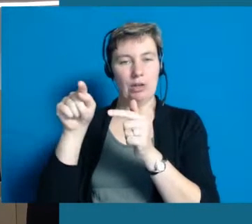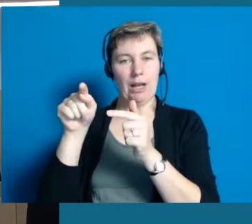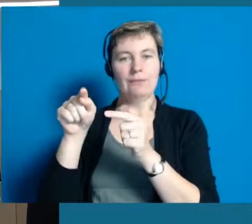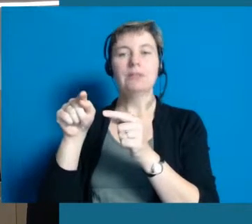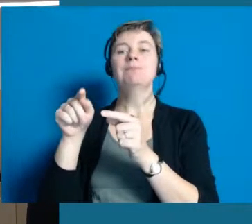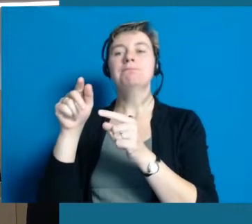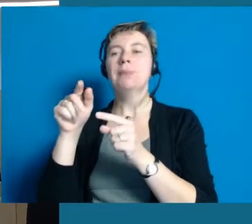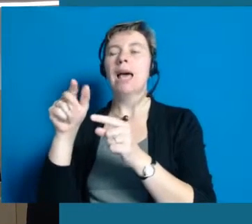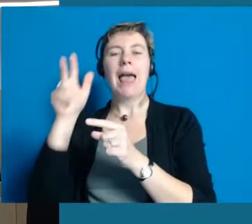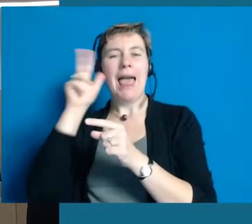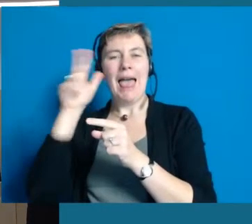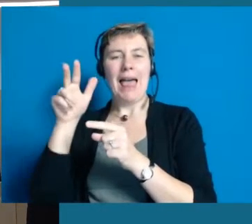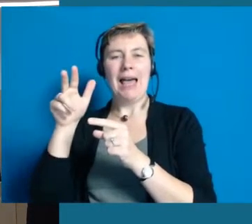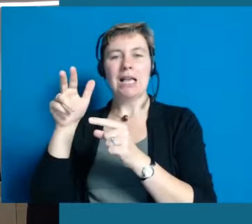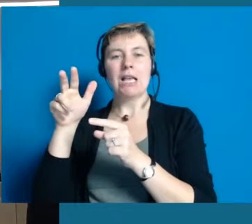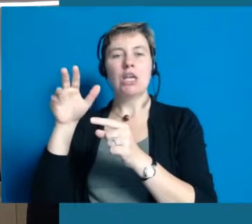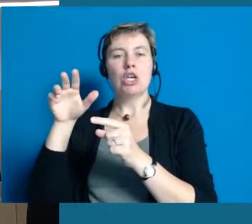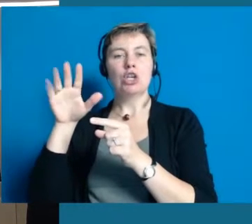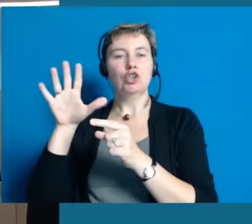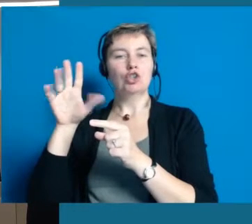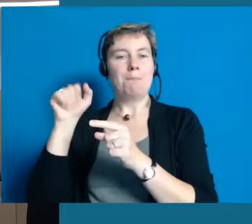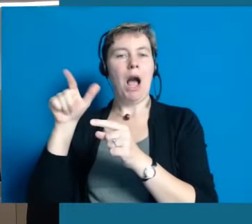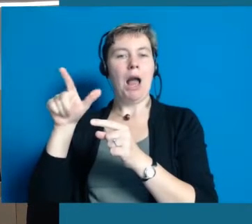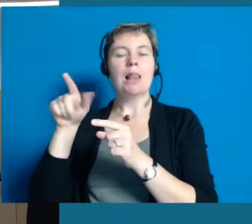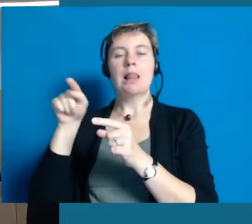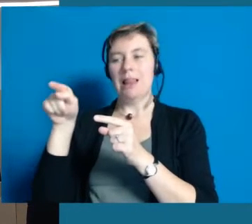Der Leiter der Einrichtung, Herr Schmal, ist hier